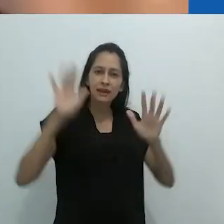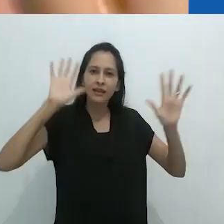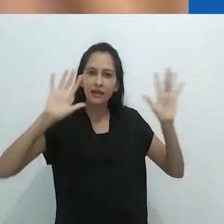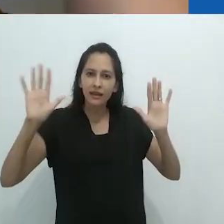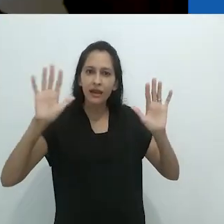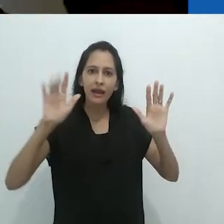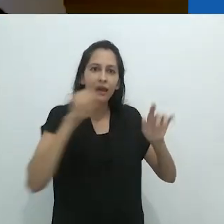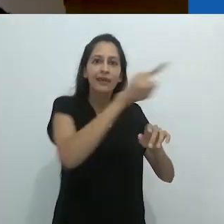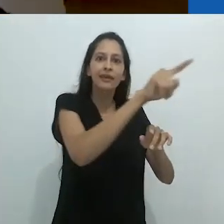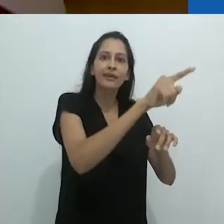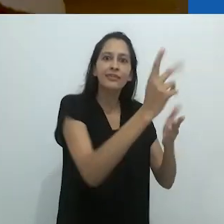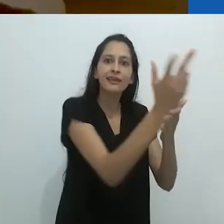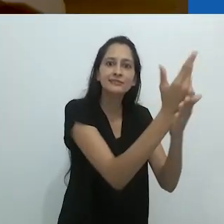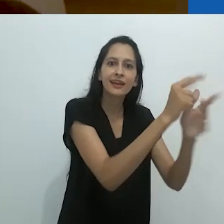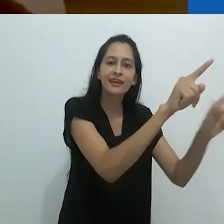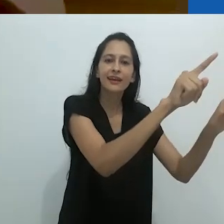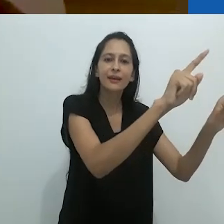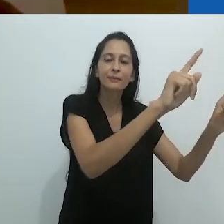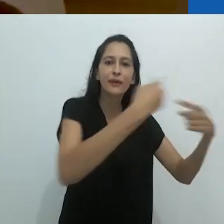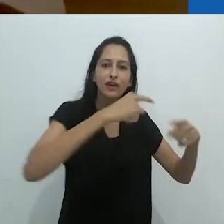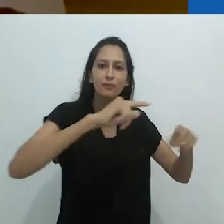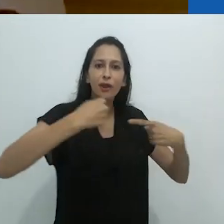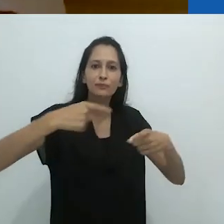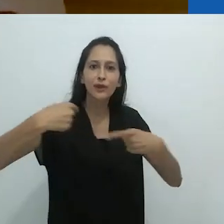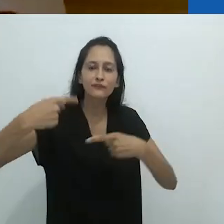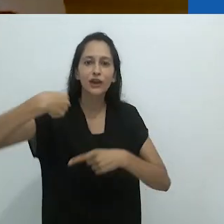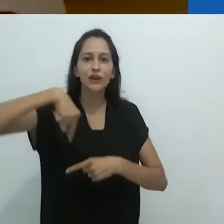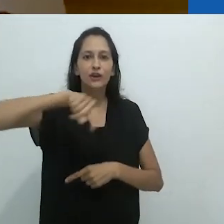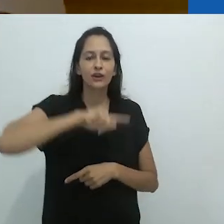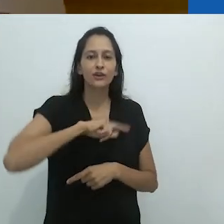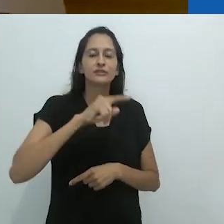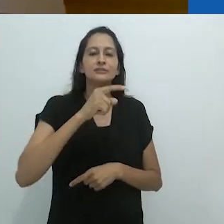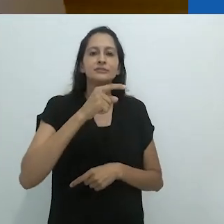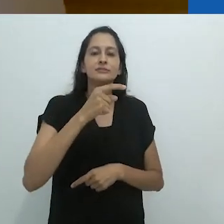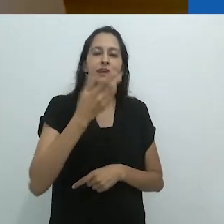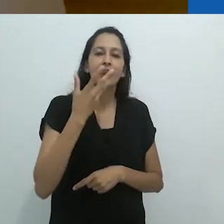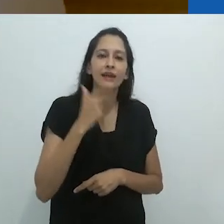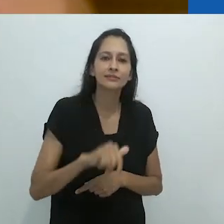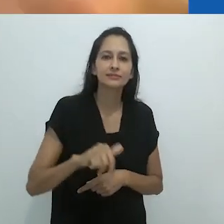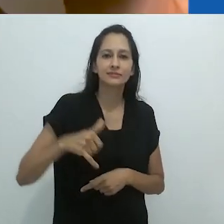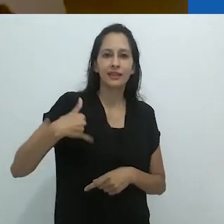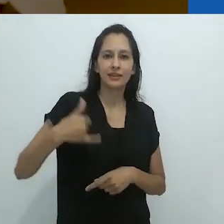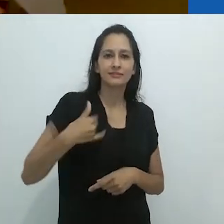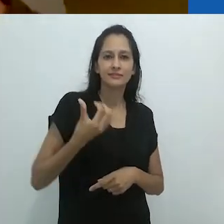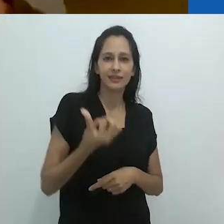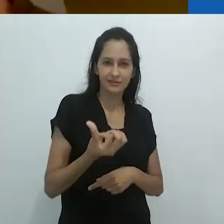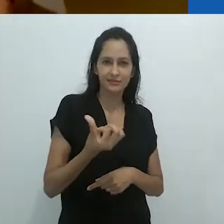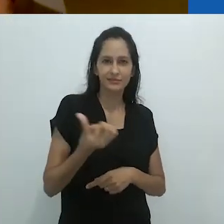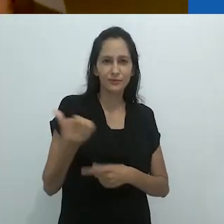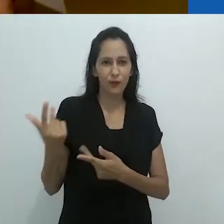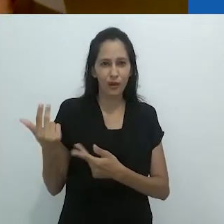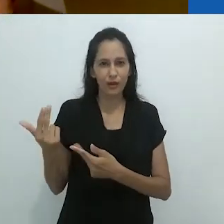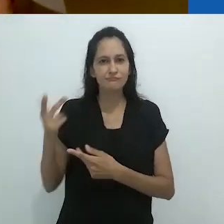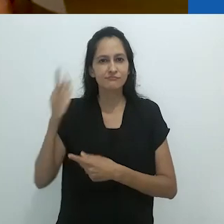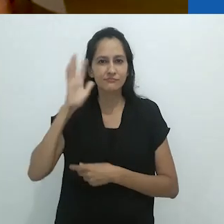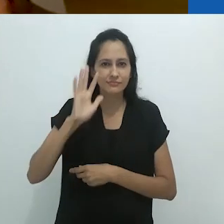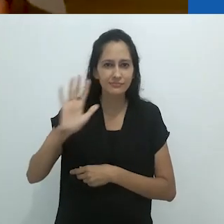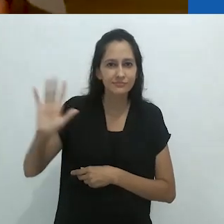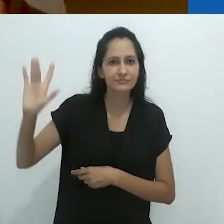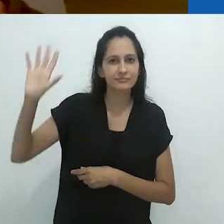no quadro negro, fazendo ressurgir o mundo da criança de 6 anos de idade.